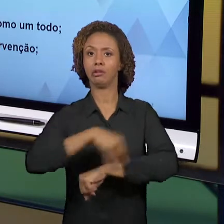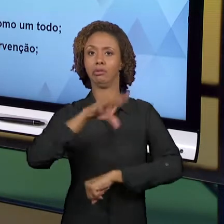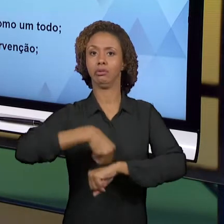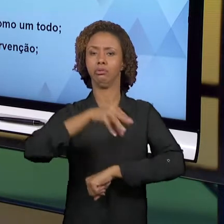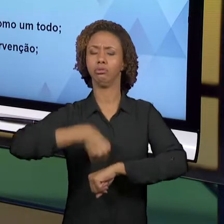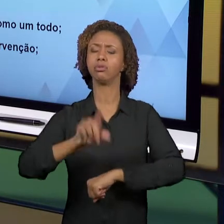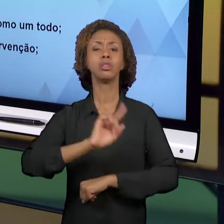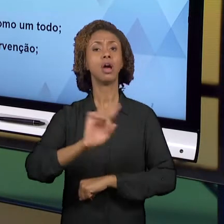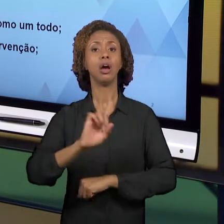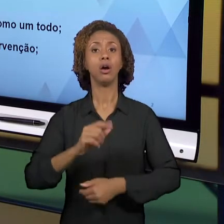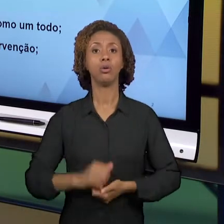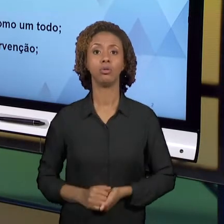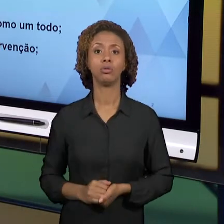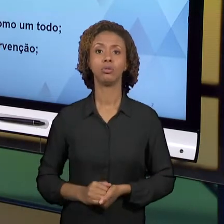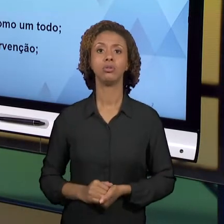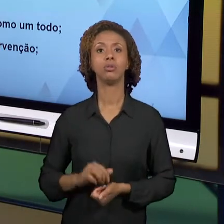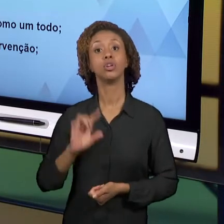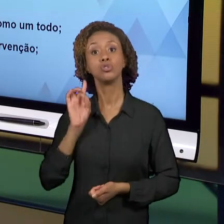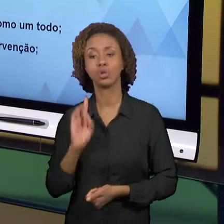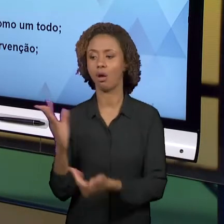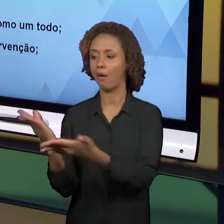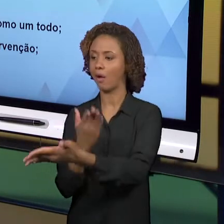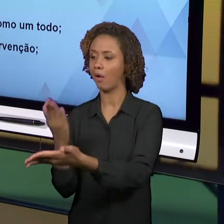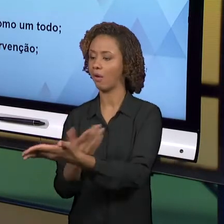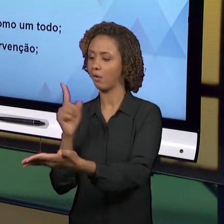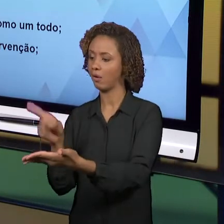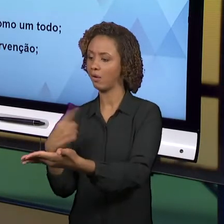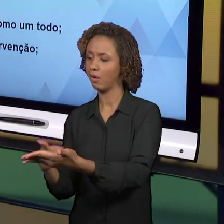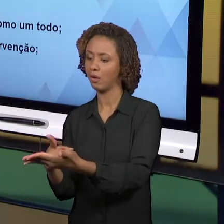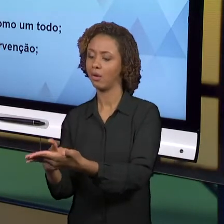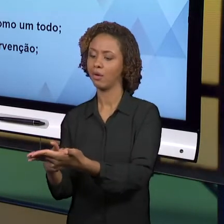APOIANDO NAS CARTILHAS, É PRECISO QUE A GENTE